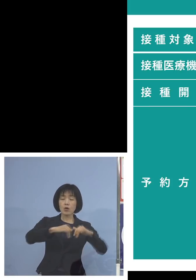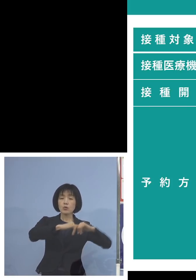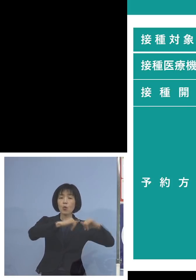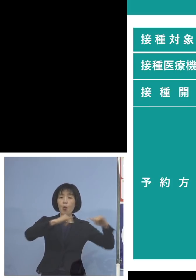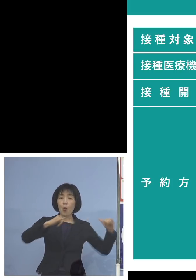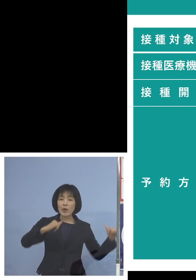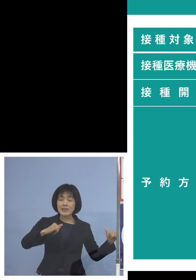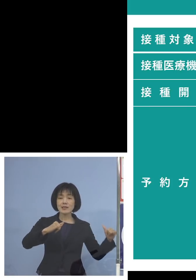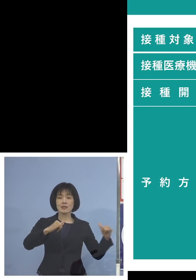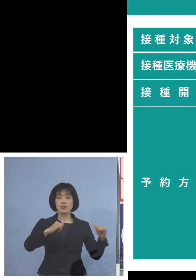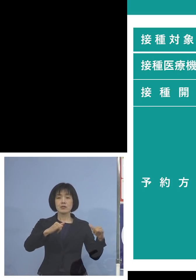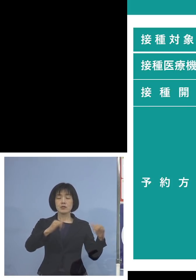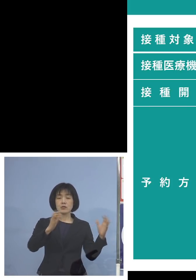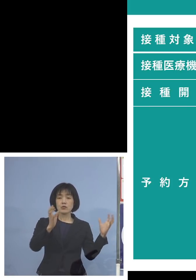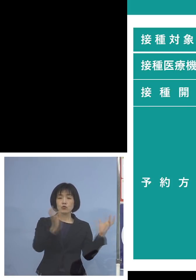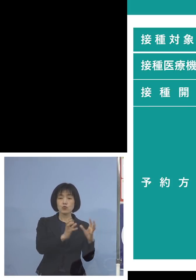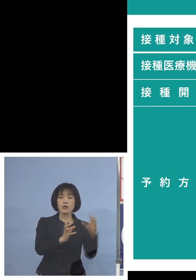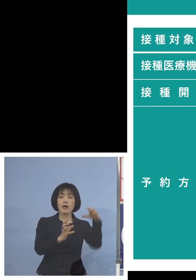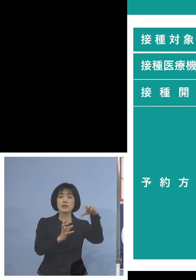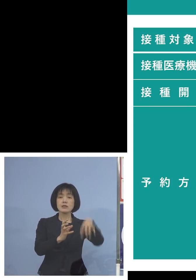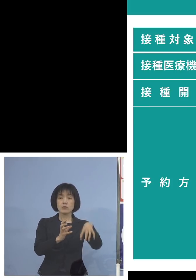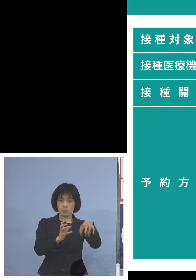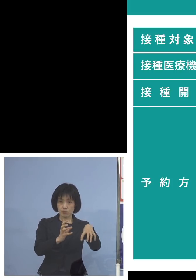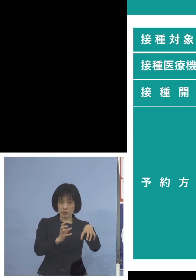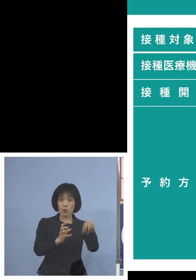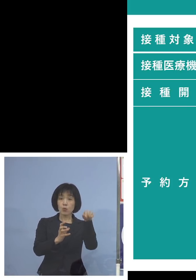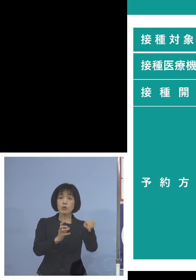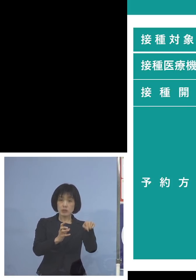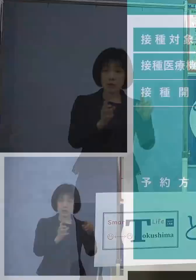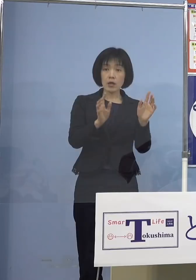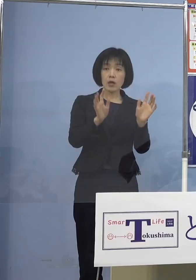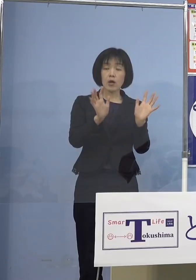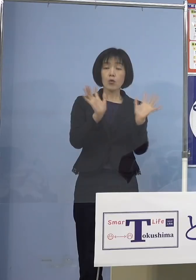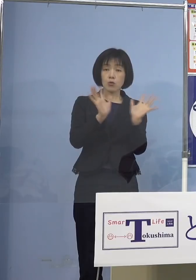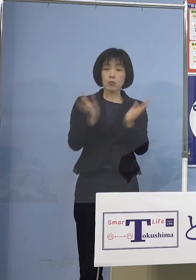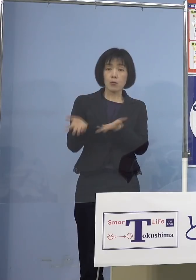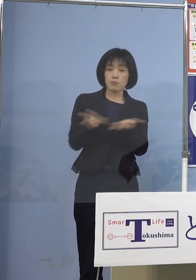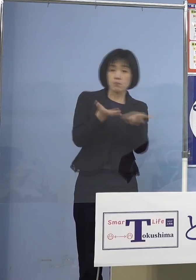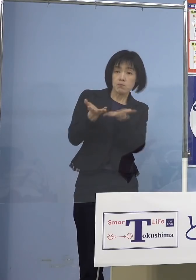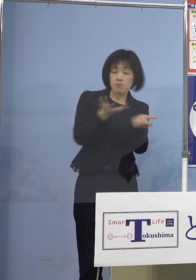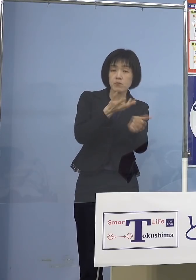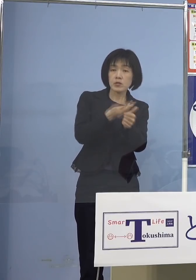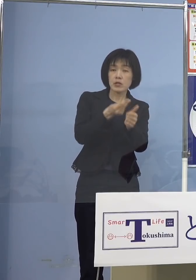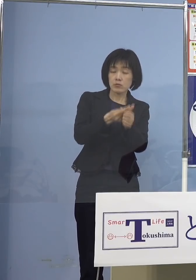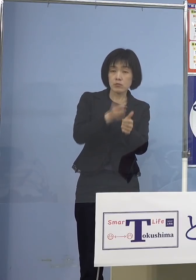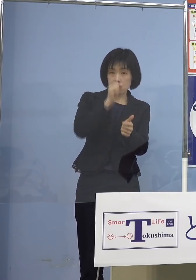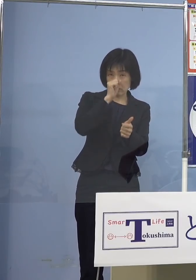まずはこちらで対応していただければと （NHK） 分かりました、ワクチン接種